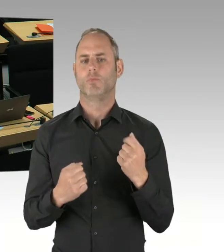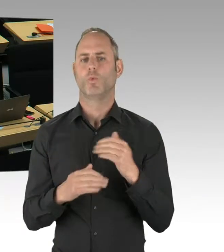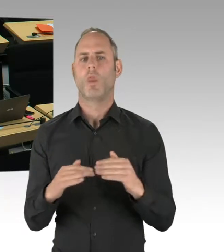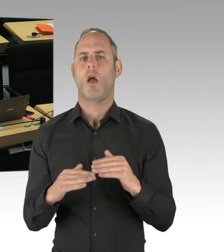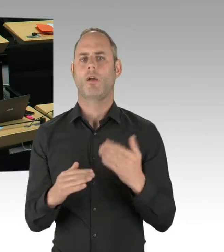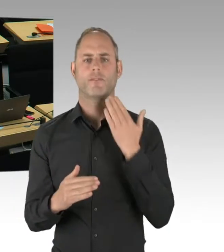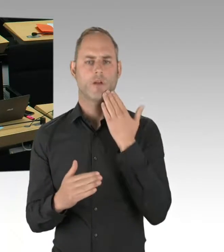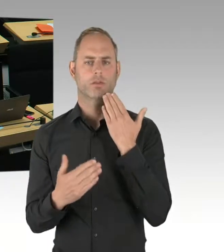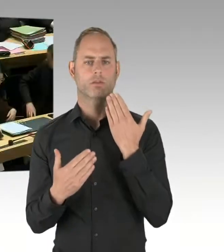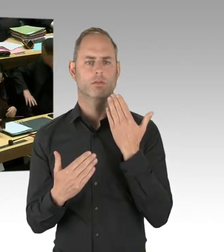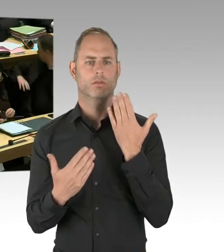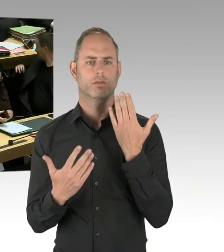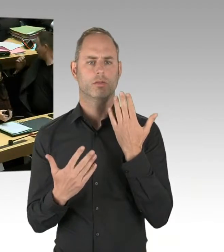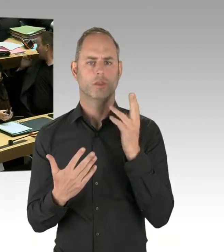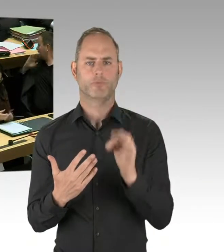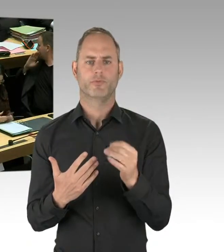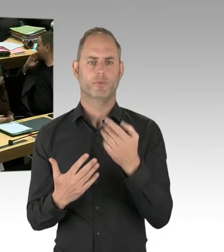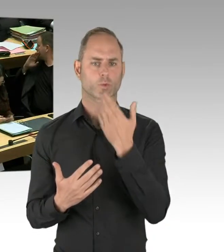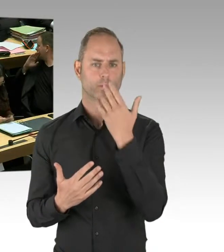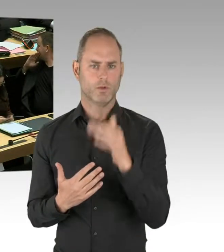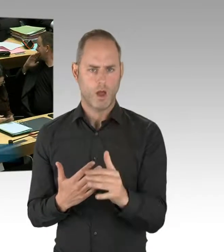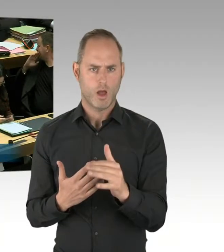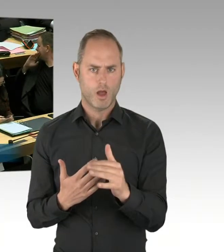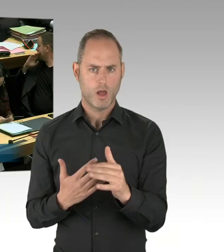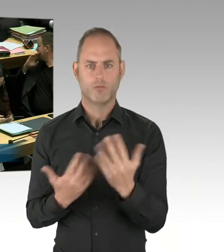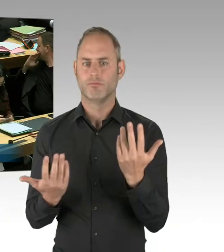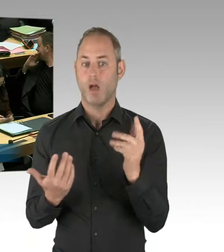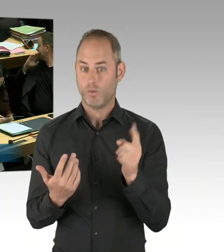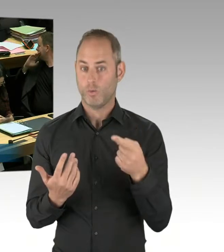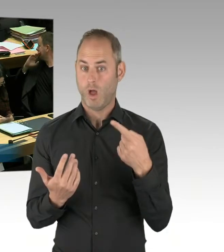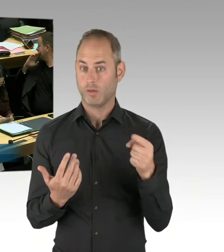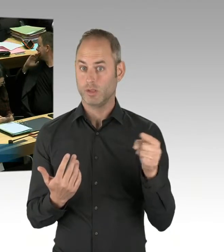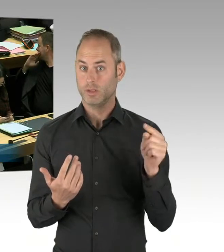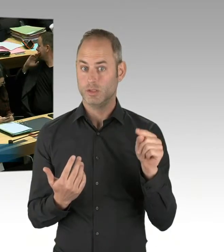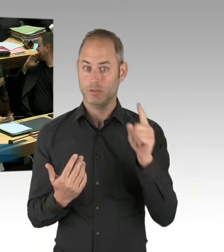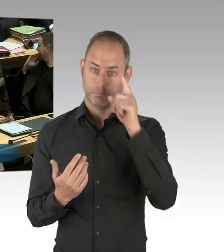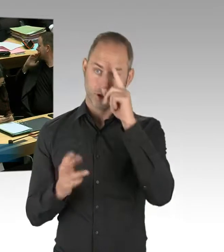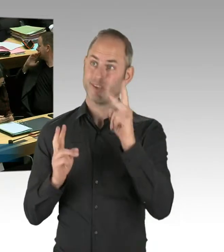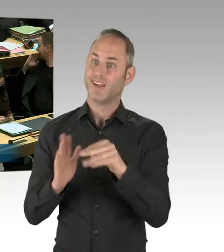(Rednerwechsel) Sehr geehrter Herr Dregger, in einem dreijährigen Probebetrieb ist immanent, dass nach drei Jahren die Entscheidung getroffen worden ist.